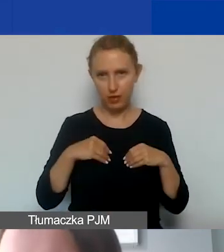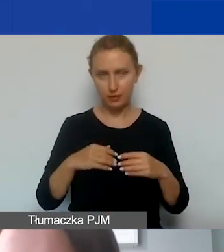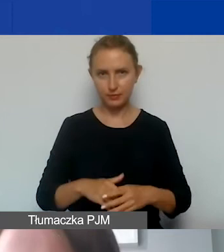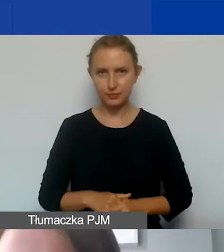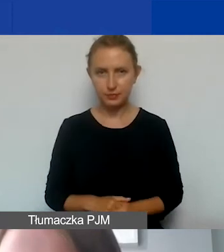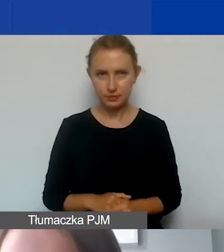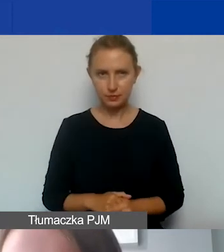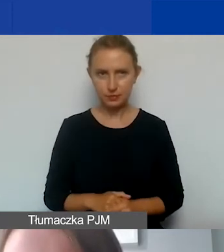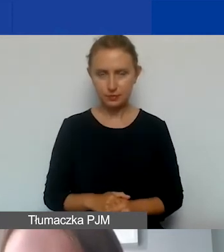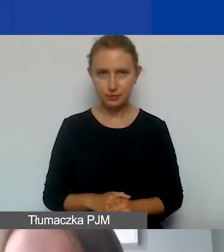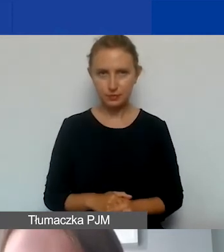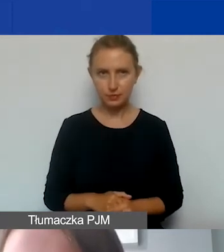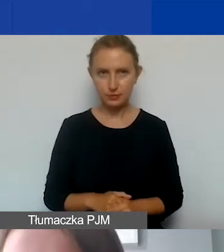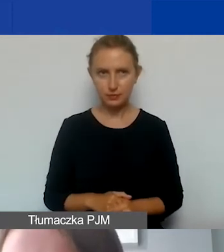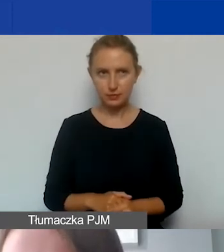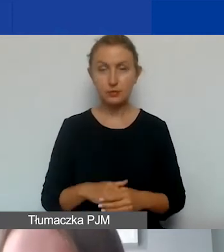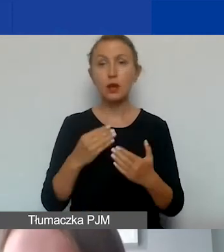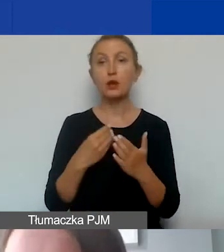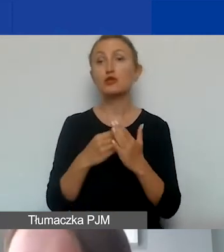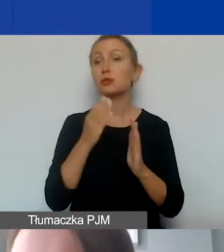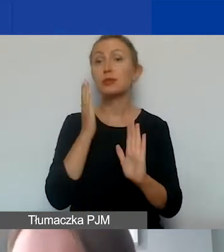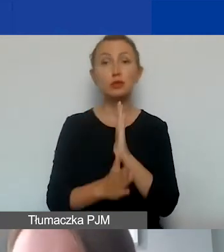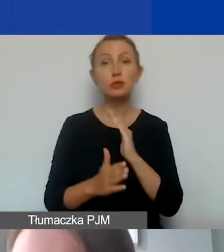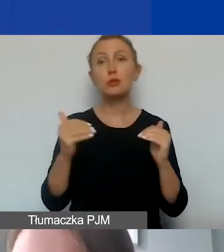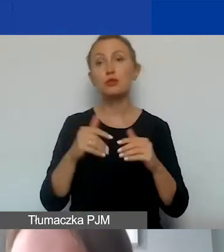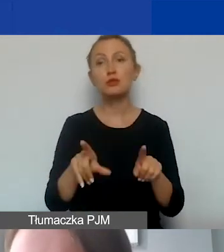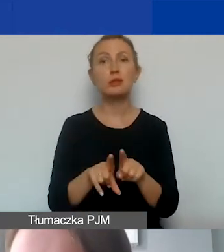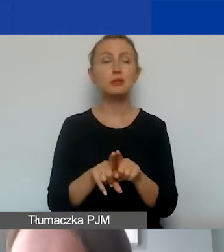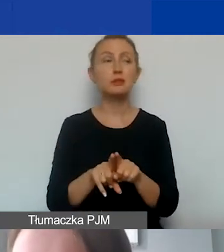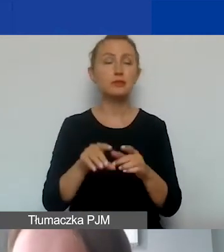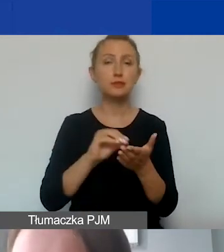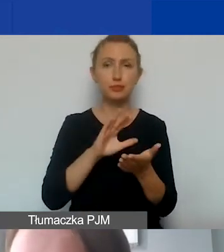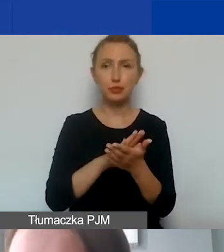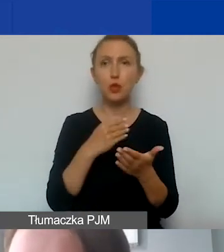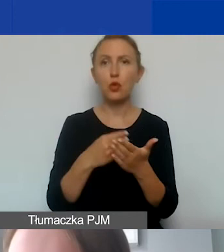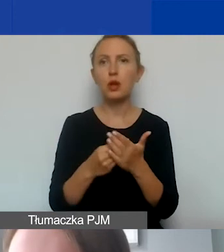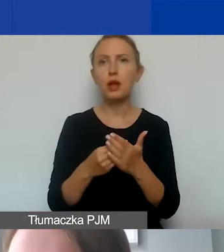W ramach kosztów bezpośrednich można również ująć koszty remontów nieruchomości,